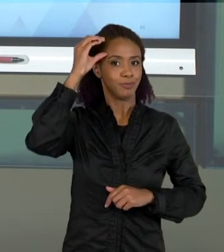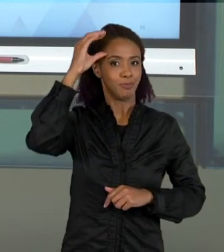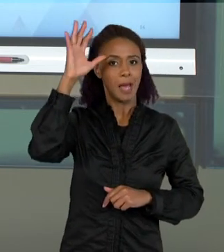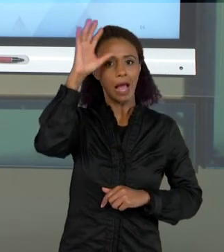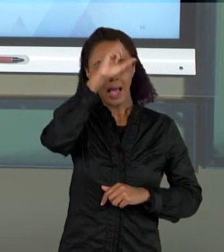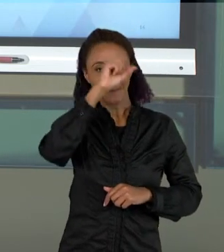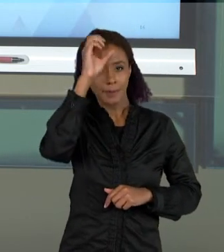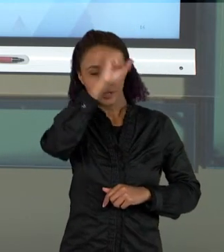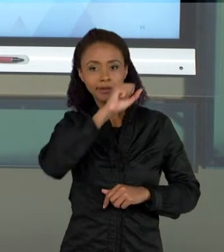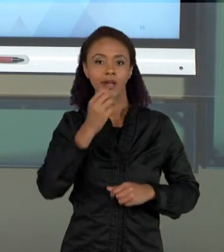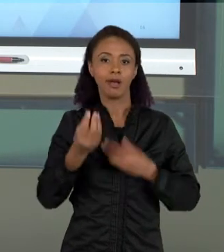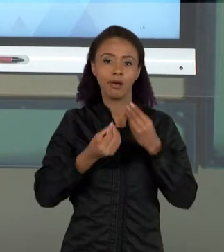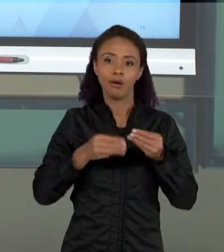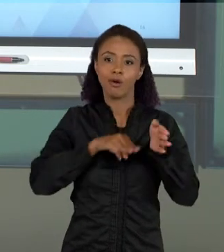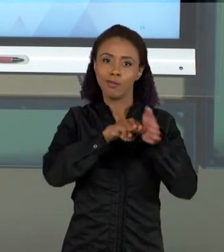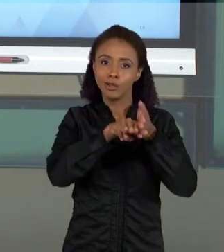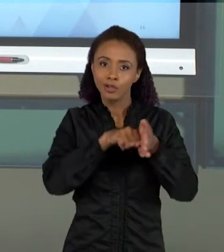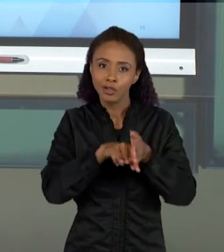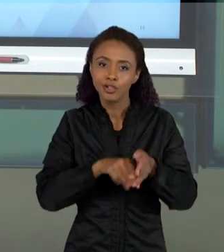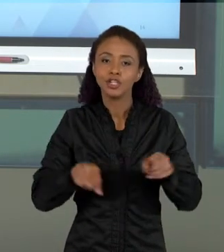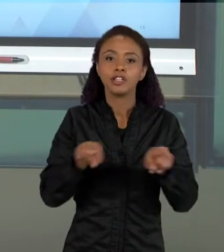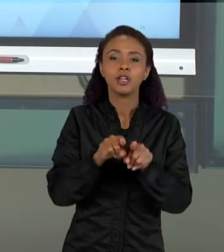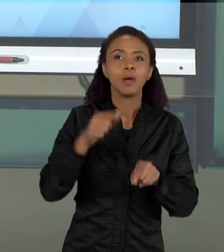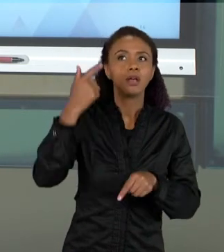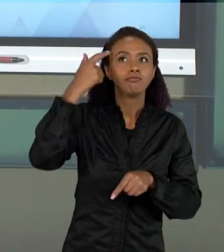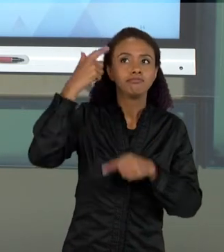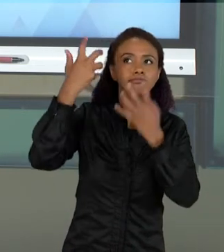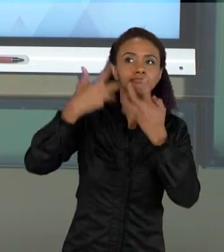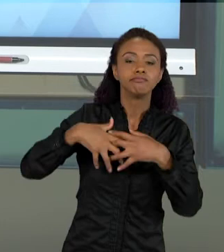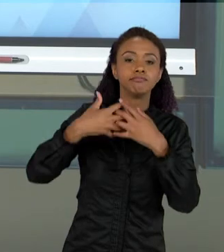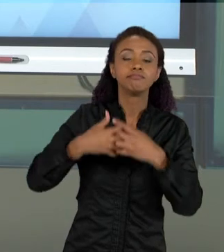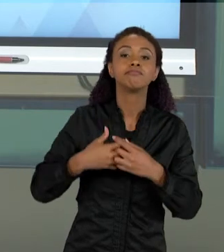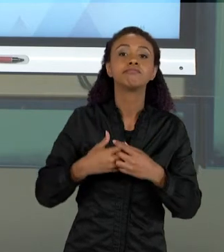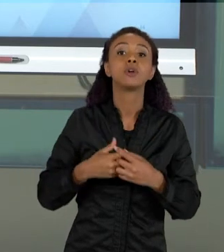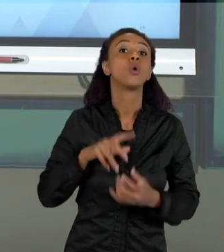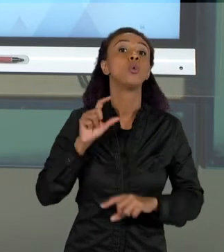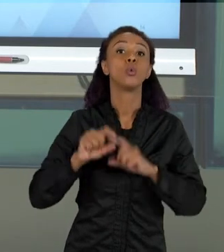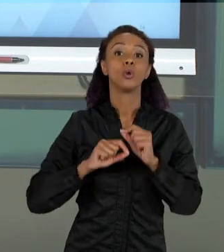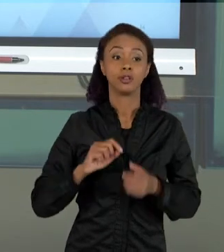E DE REFLEXÕES METODOLÓGICAS, É A GENTE ENTENDER MELHOR QUAIS SÃO OS